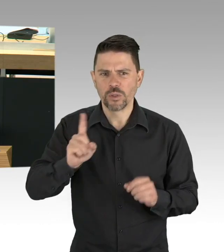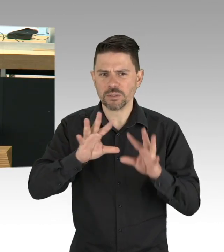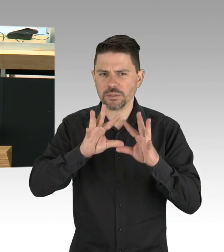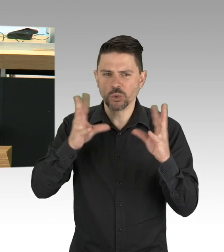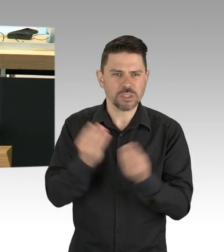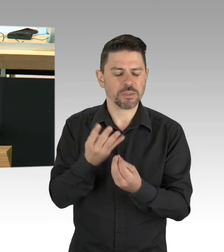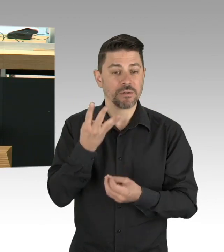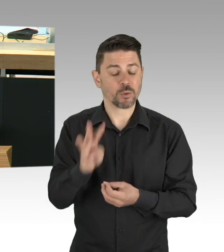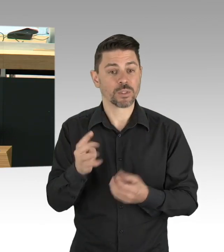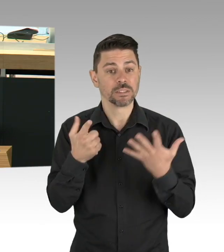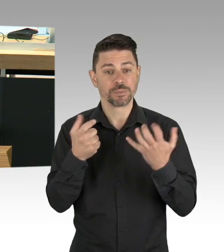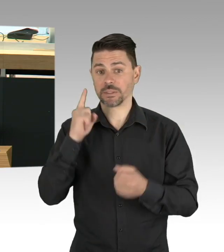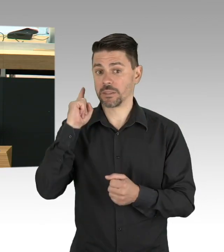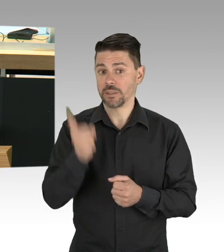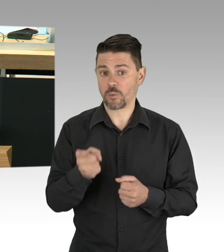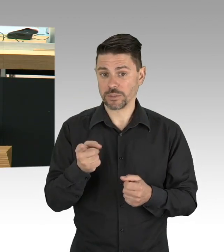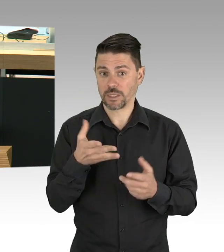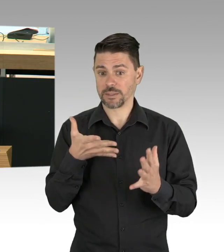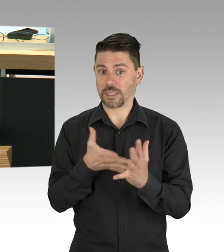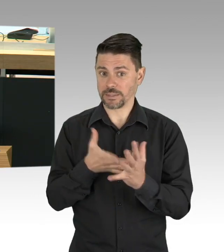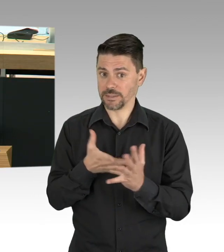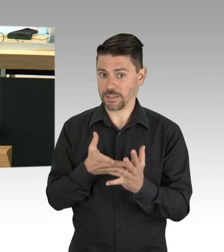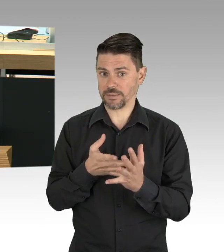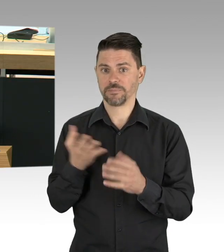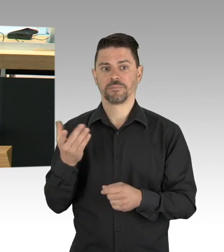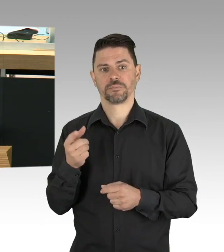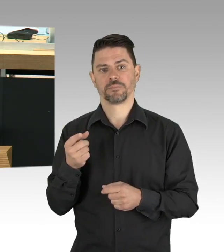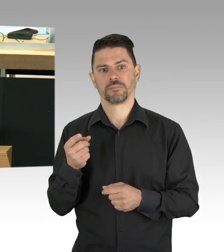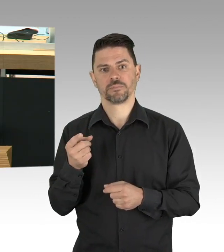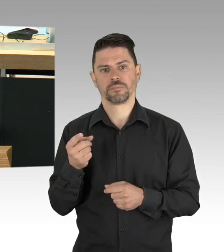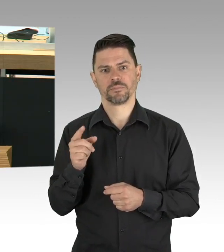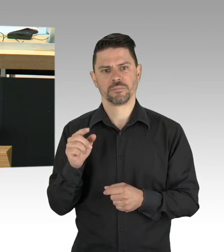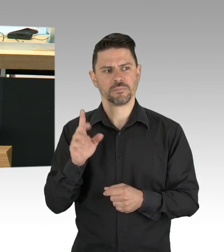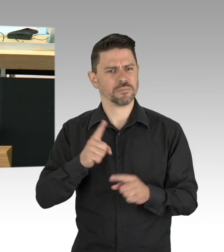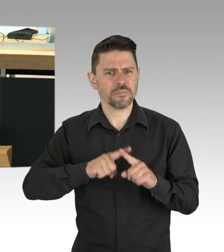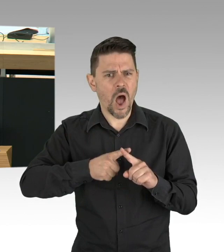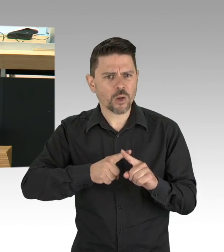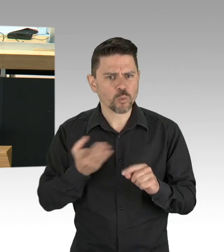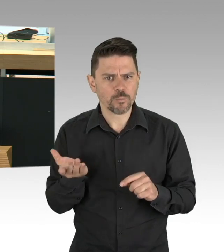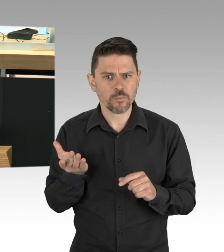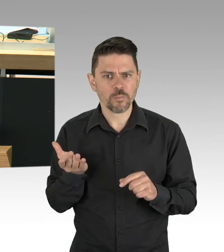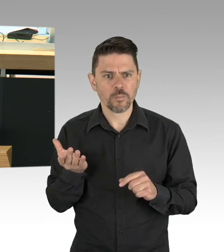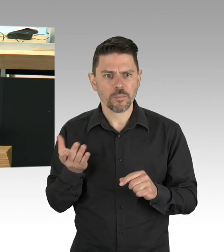in unserer Gesellschaft eventuell ihre Quarantäne dafür nutzen, um noch mit Ansteckung anderer Geld zu verdienen,